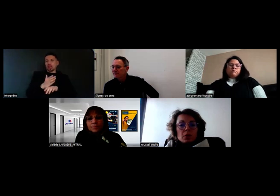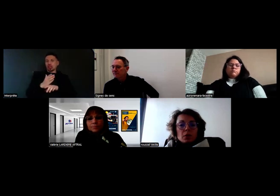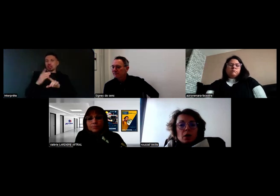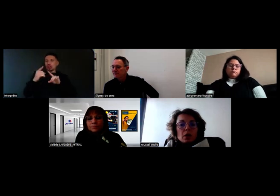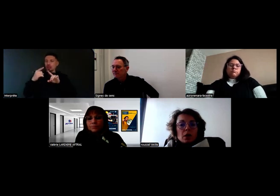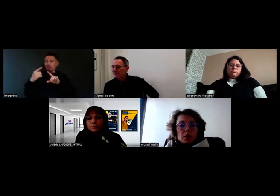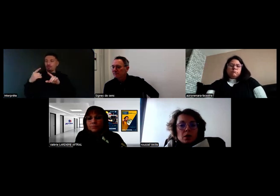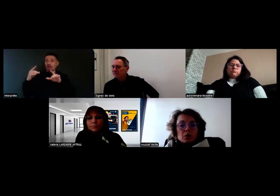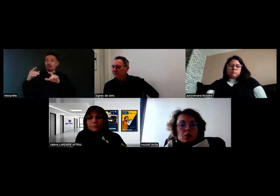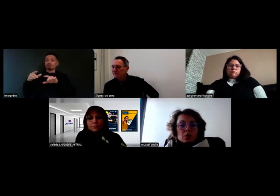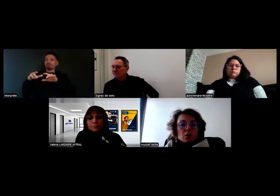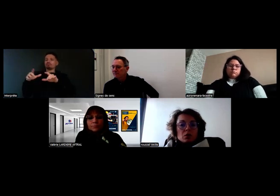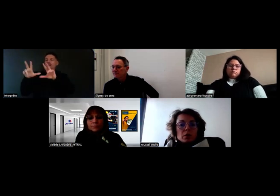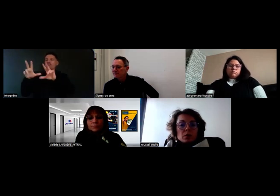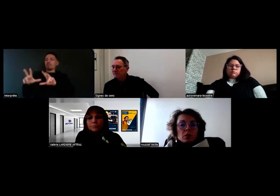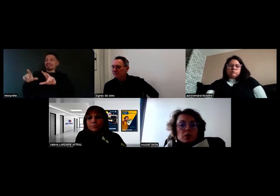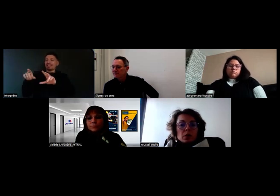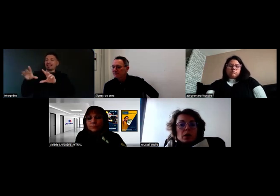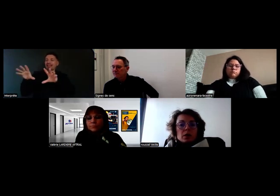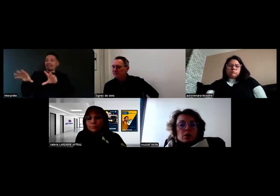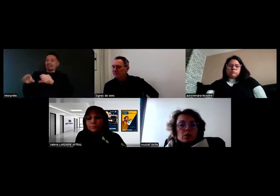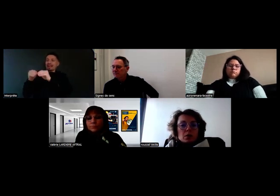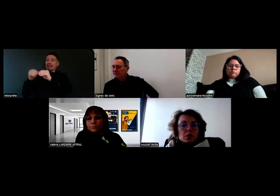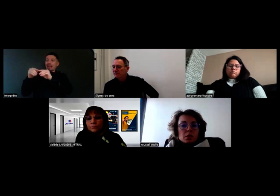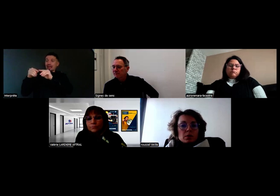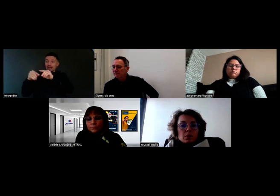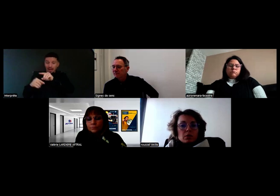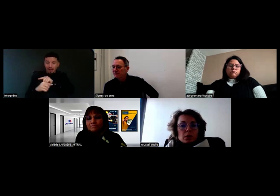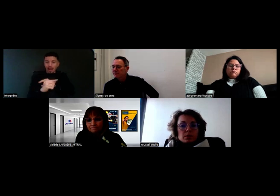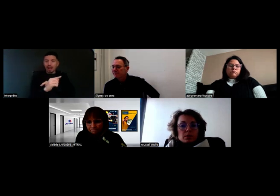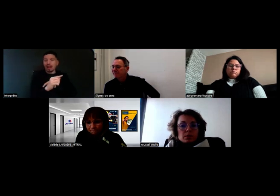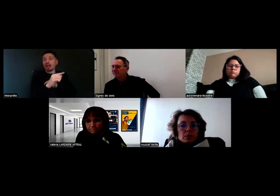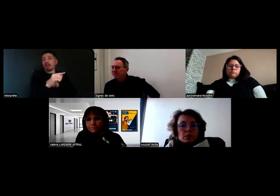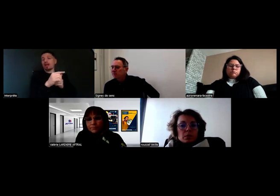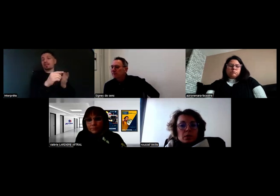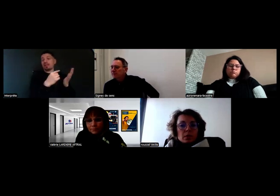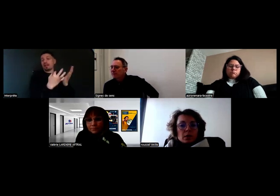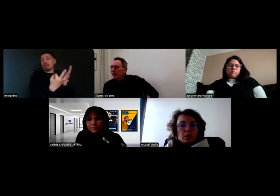un message lui disant de sortir du bâtiment parce qu'il y a un risque d'incendie.